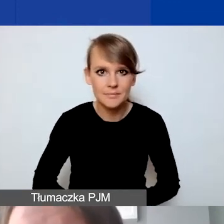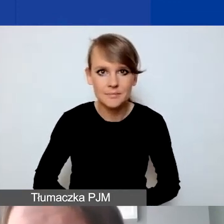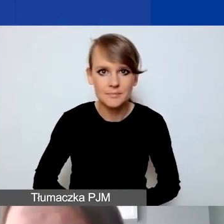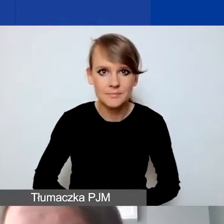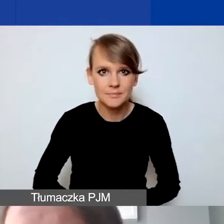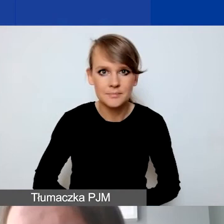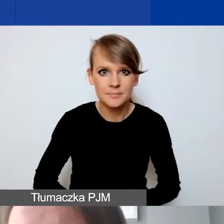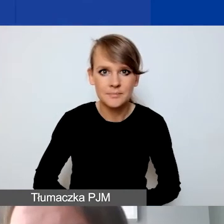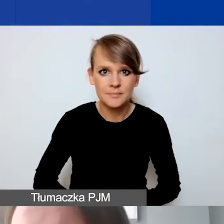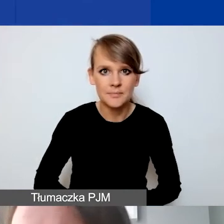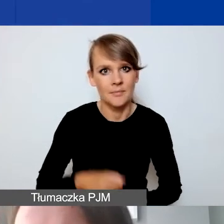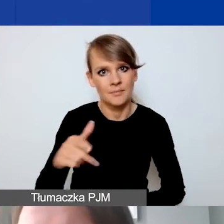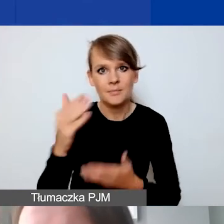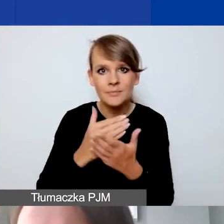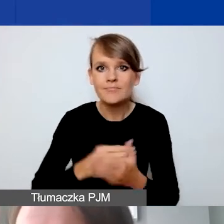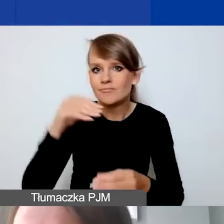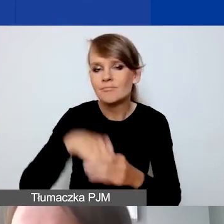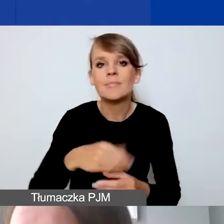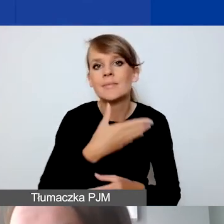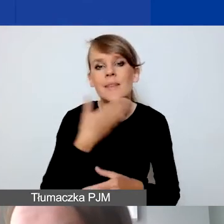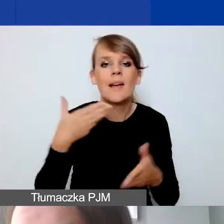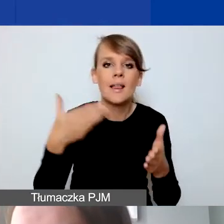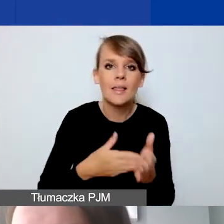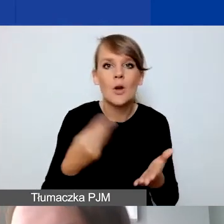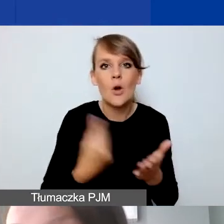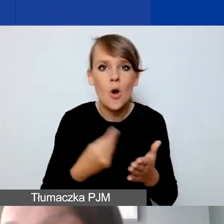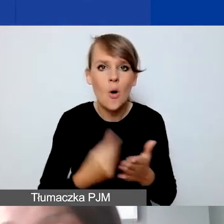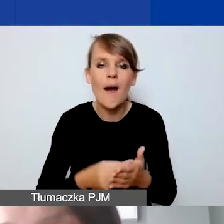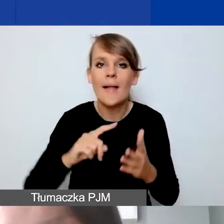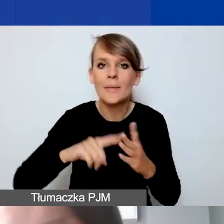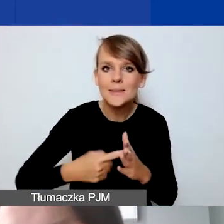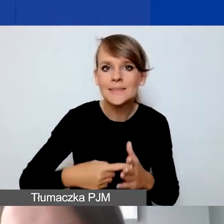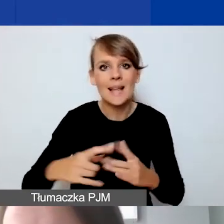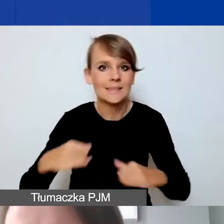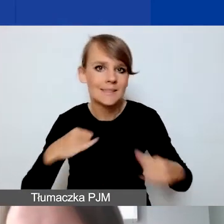W naszym programie nie ma limitu kosztów związanych z administrowaniem, zarządzaniem projektem,